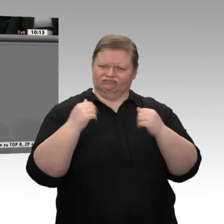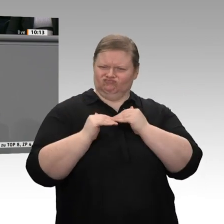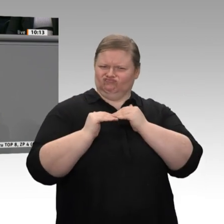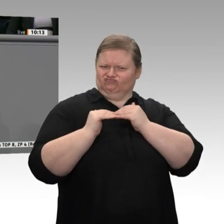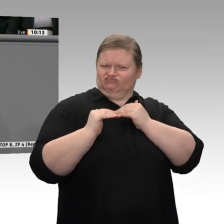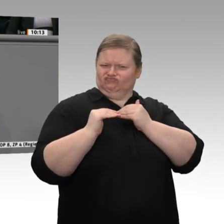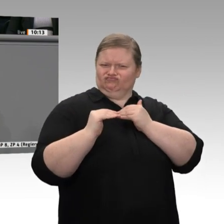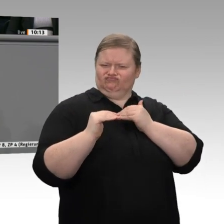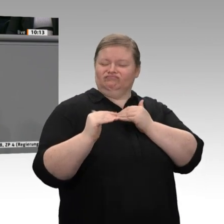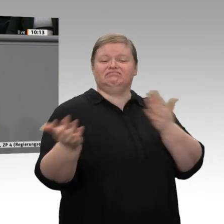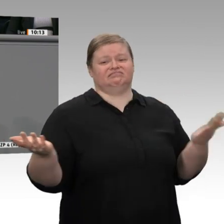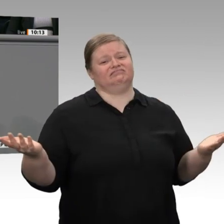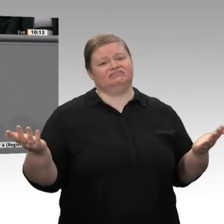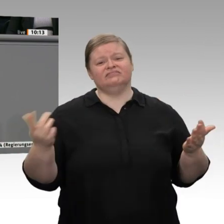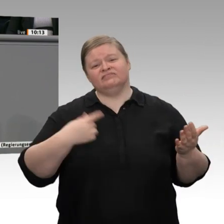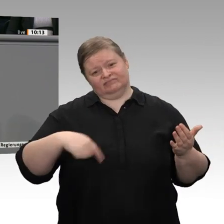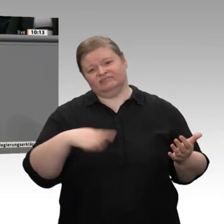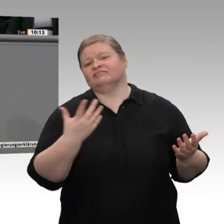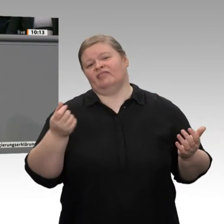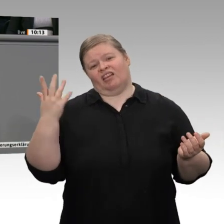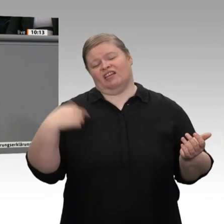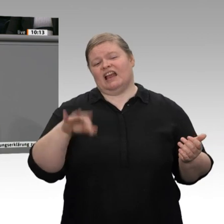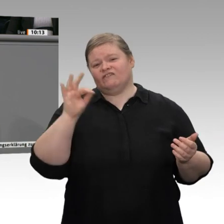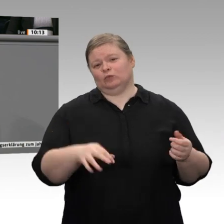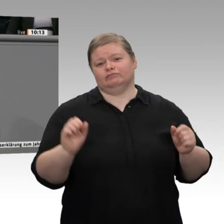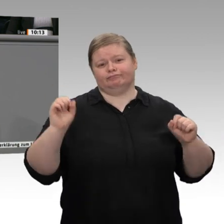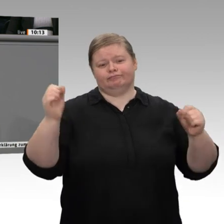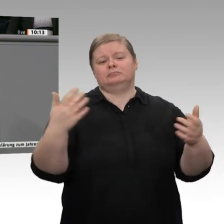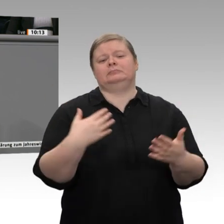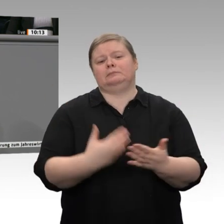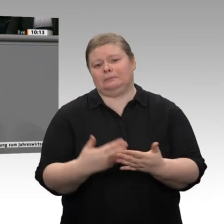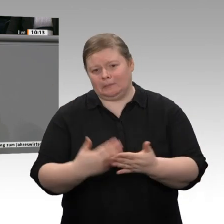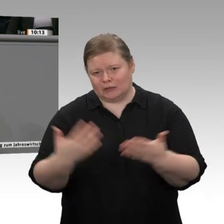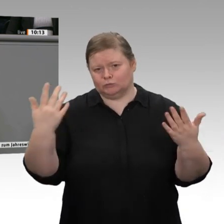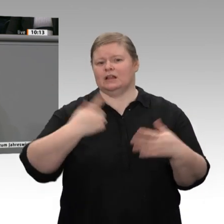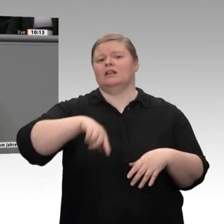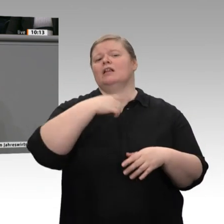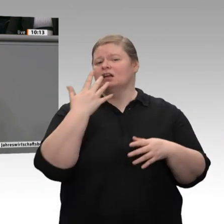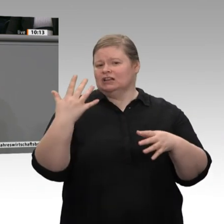beigetragen. Wir haben zum Beispiel die Binnennachfrage durch den Mindestlohn gestärkt.